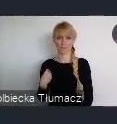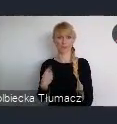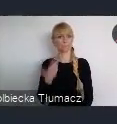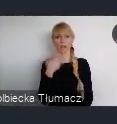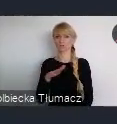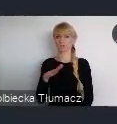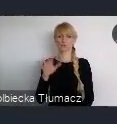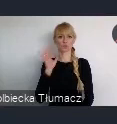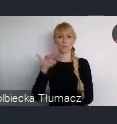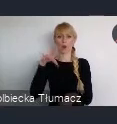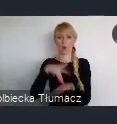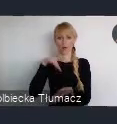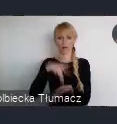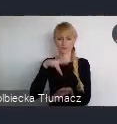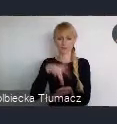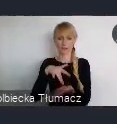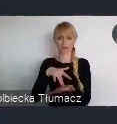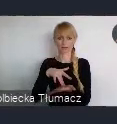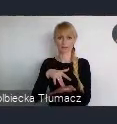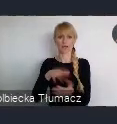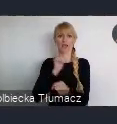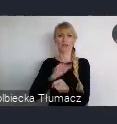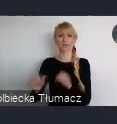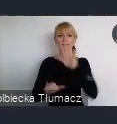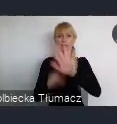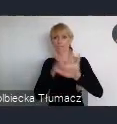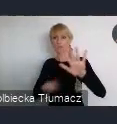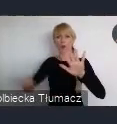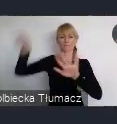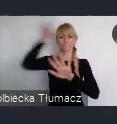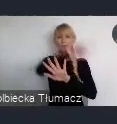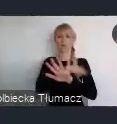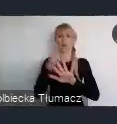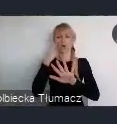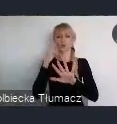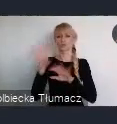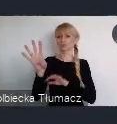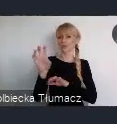Ponieważ w promieniu około 400 km, mamy do dostępu wiele